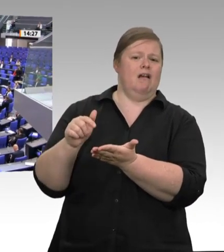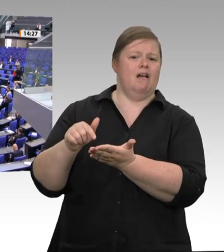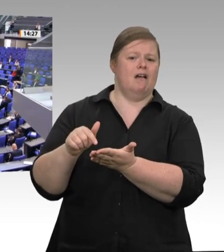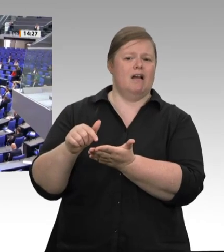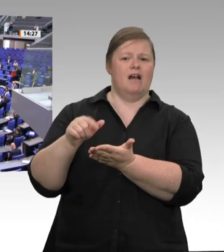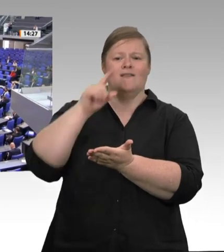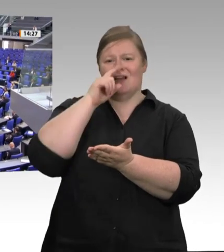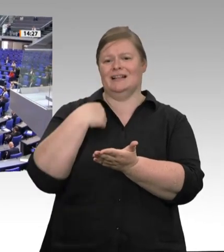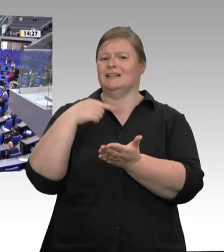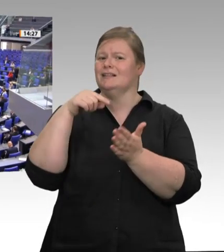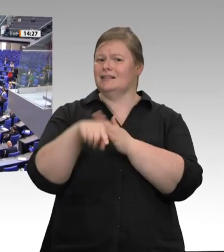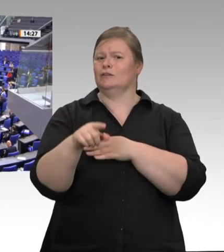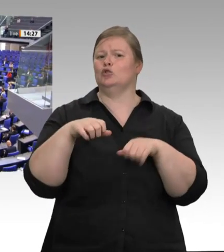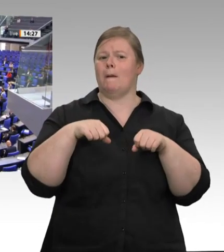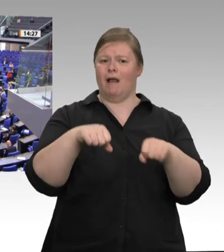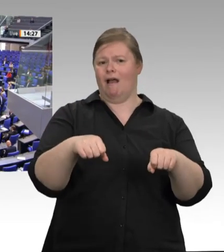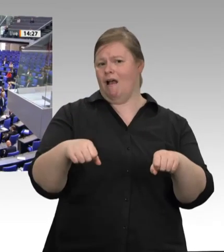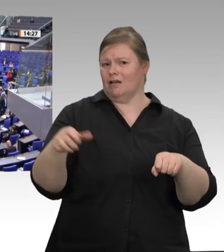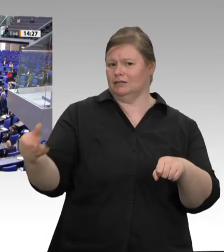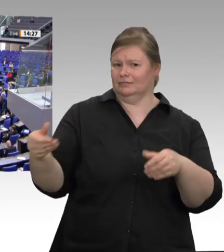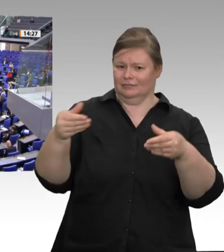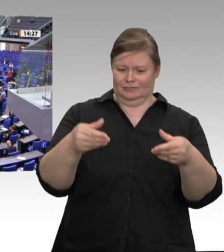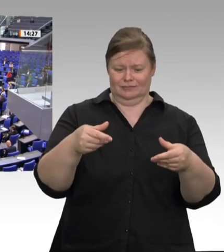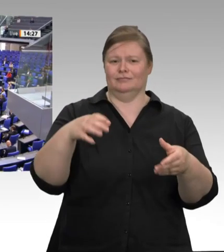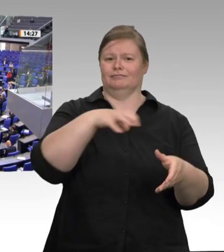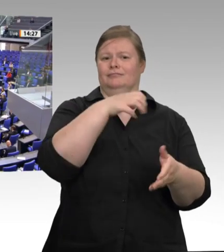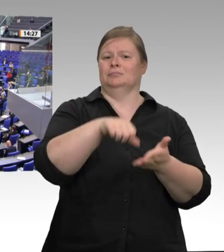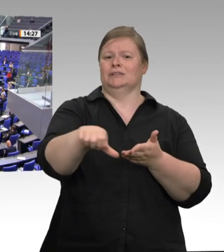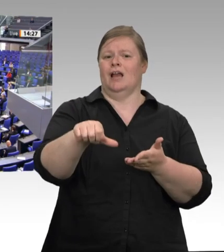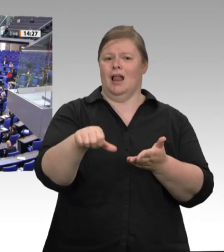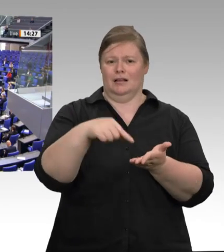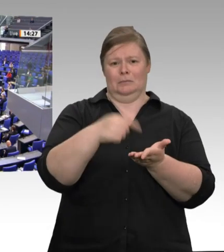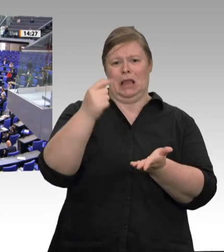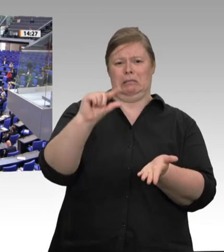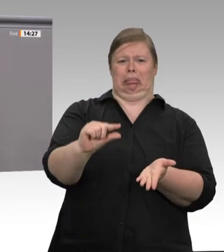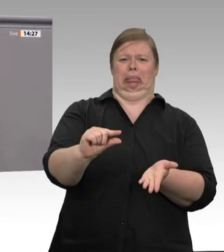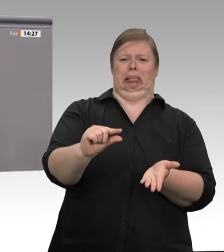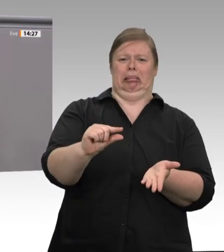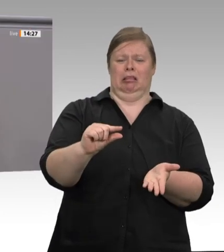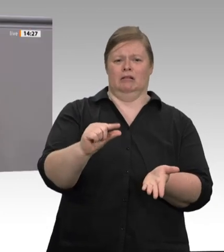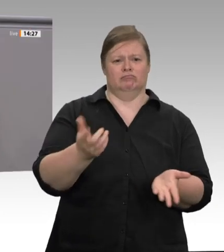schlachten und dabei in extremer Form ausgebeutet werden. Verantwortlich dafür ist nicht